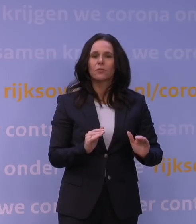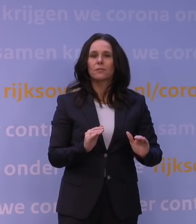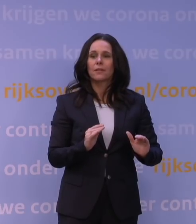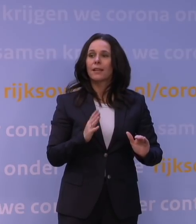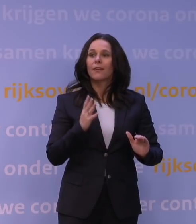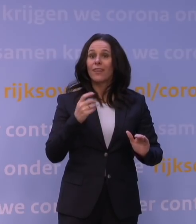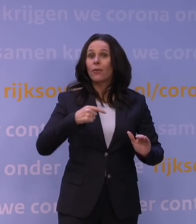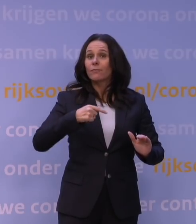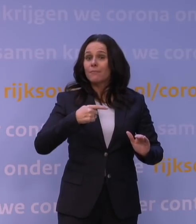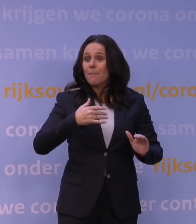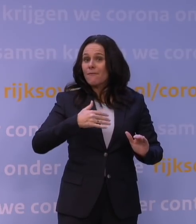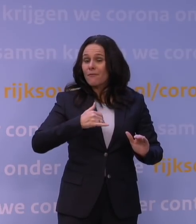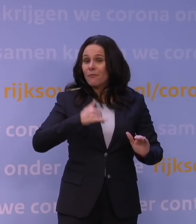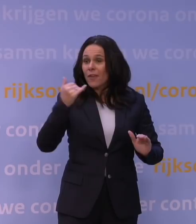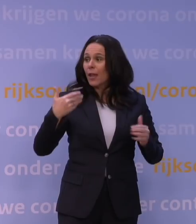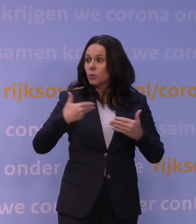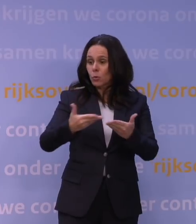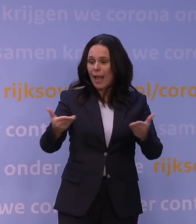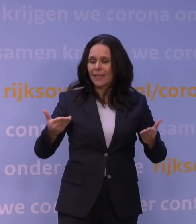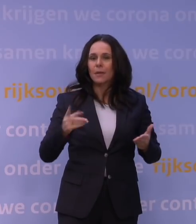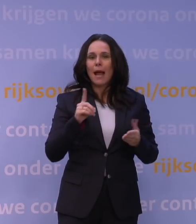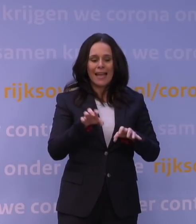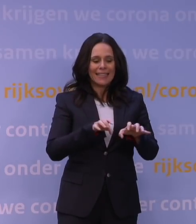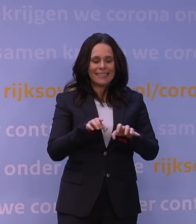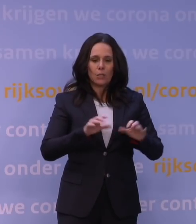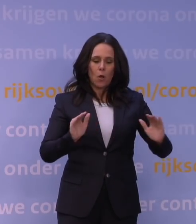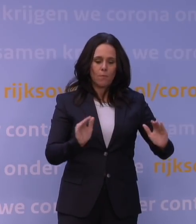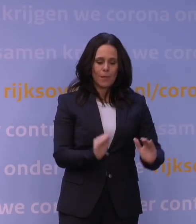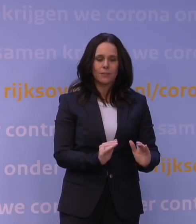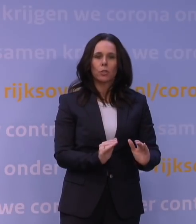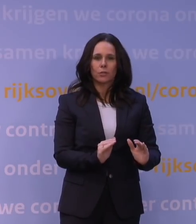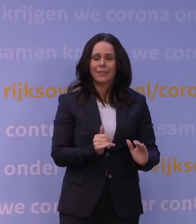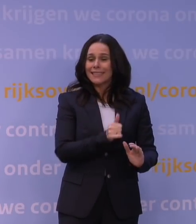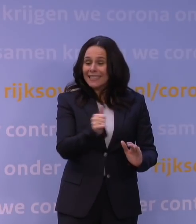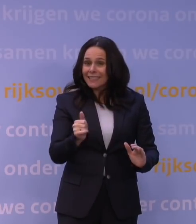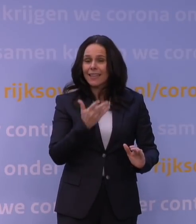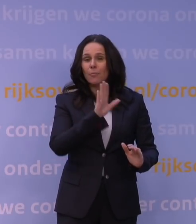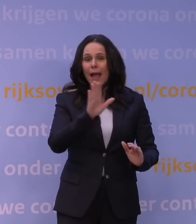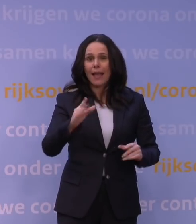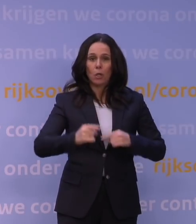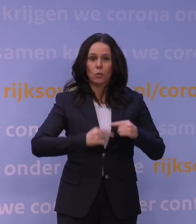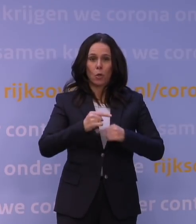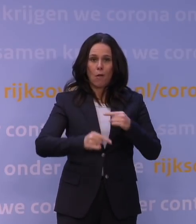terwijl je het risico zo laag mogelijk maakt en daar moeten we allemaal, hebben we daar een rol in. Ja...